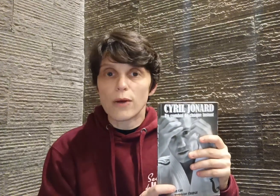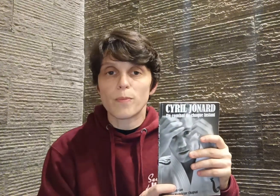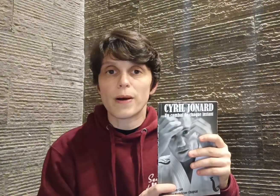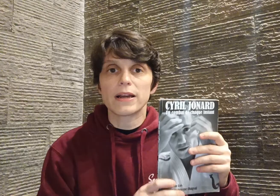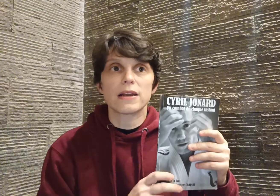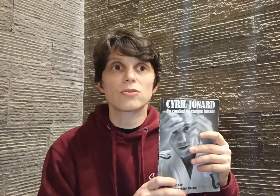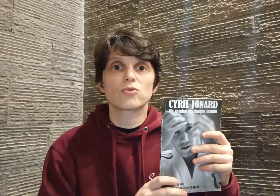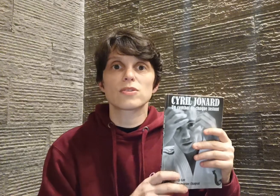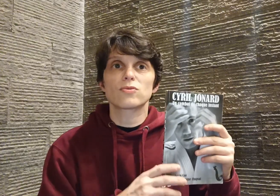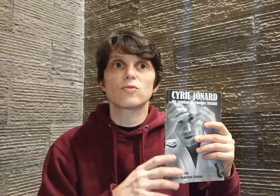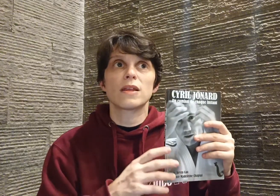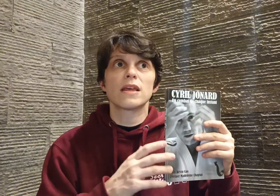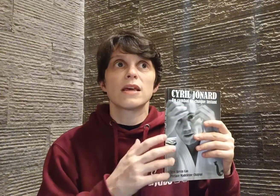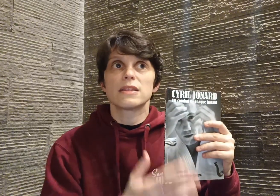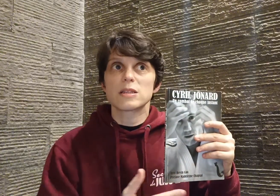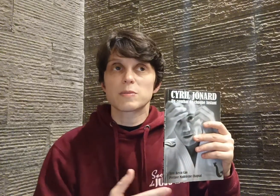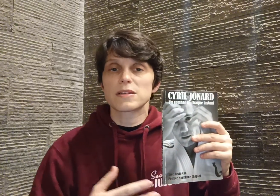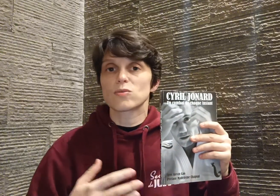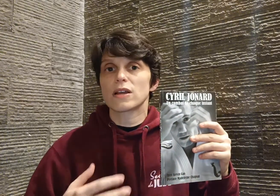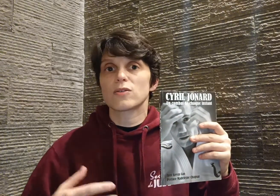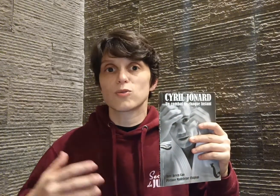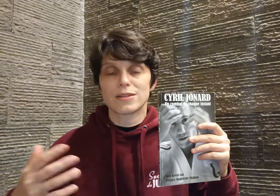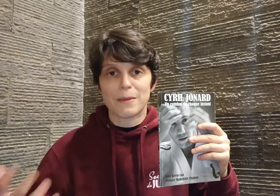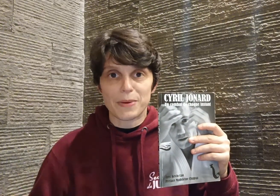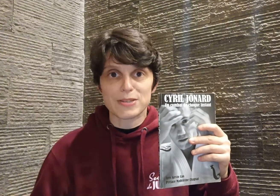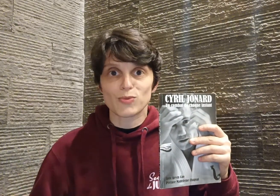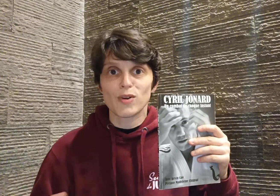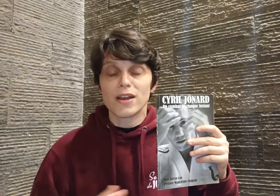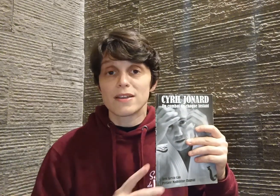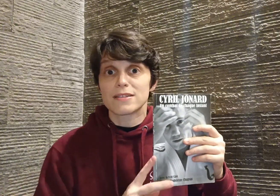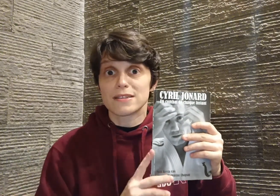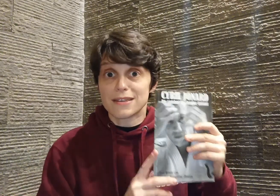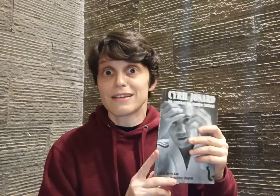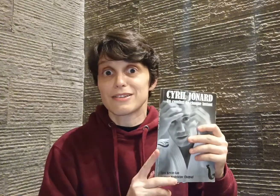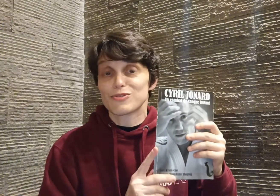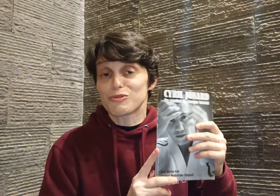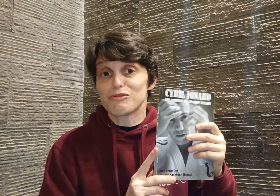ou pas, quel que soit son domaine d'expression, quel que soit sa passion, c'est ça qui, je trouve,